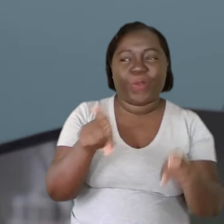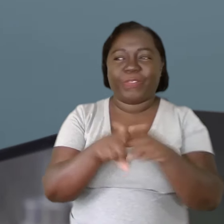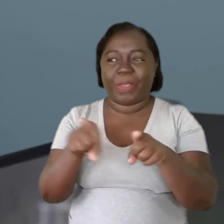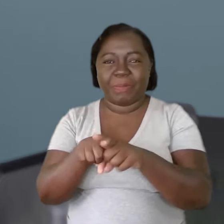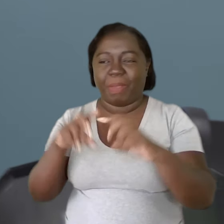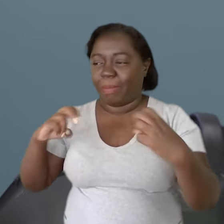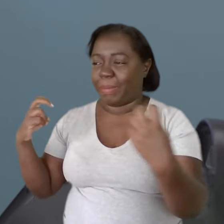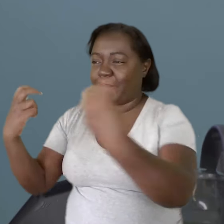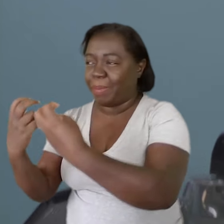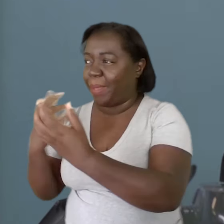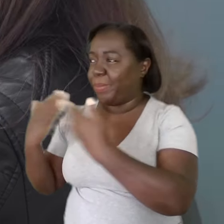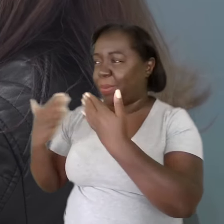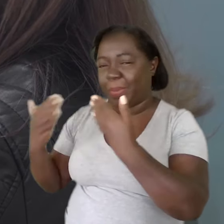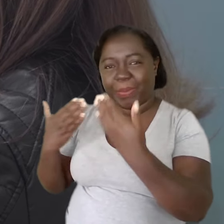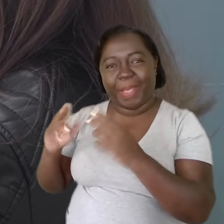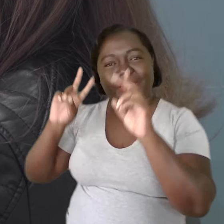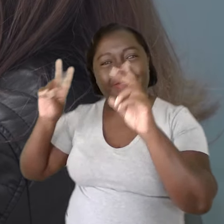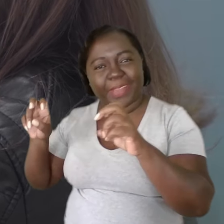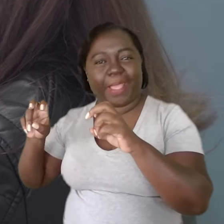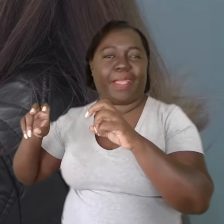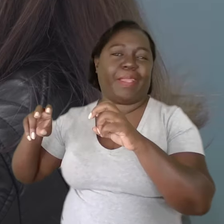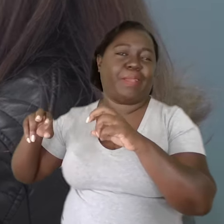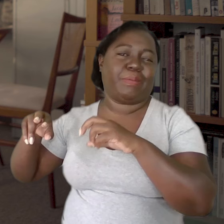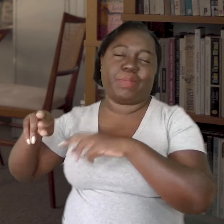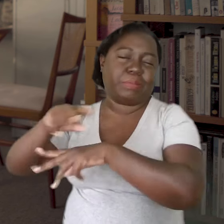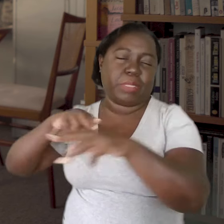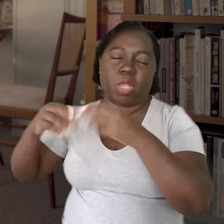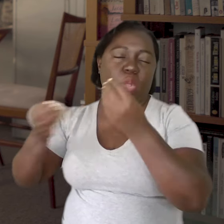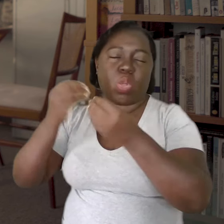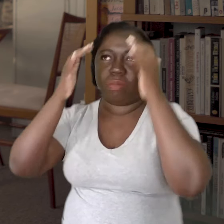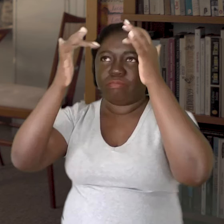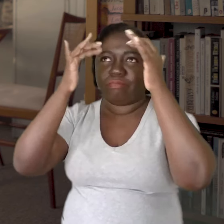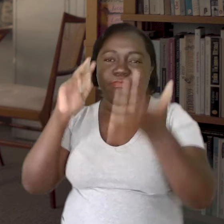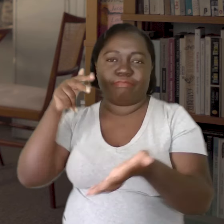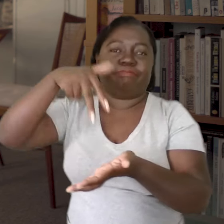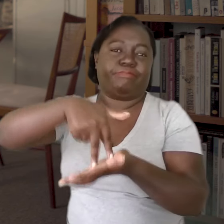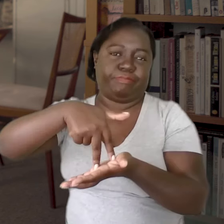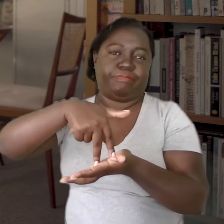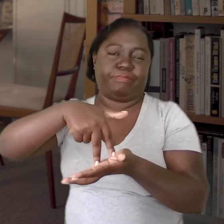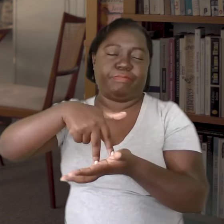seja mesmo entre rodas de conversa sobre os diferentes modos psíquicos de se estar no mundo.